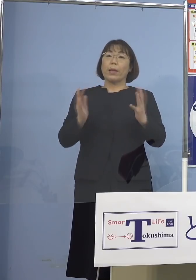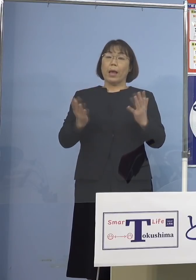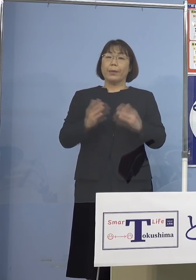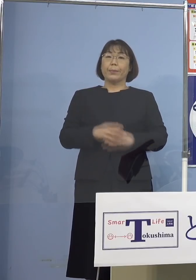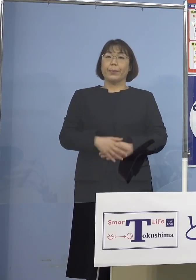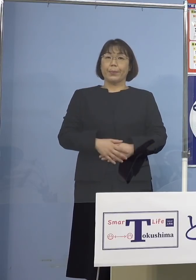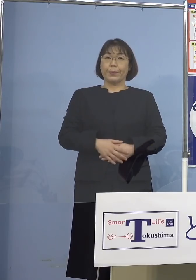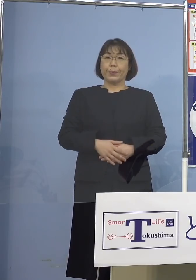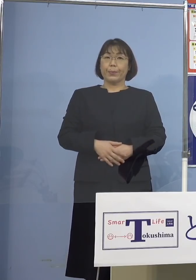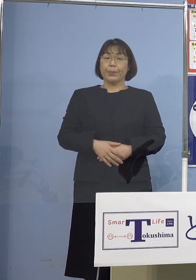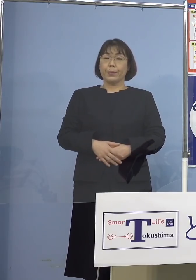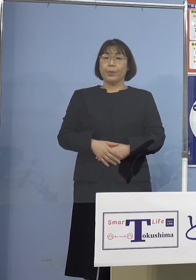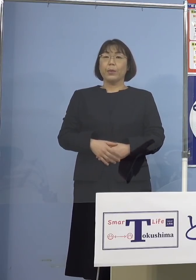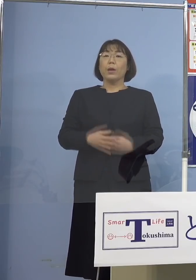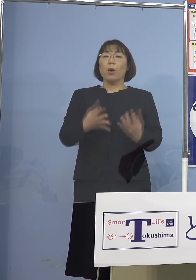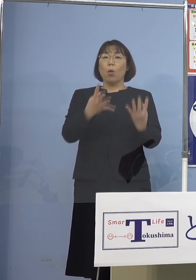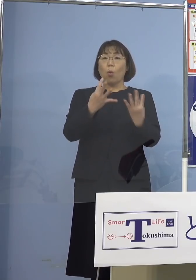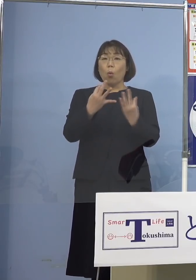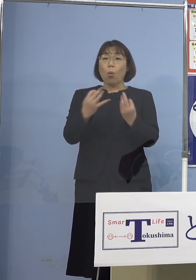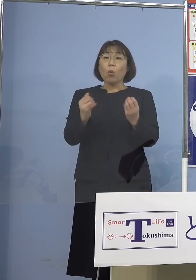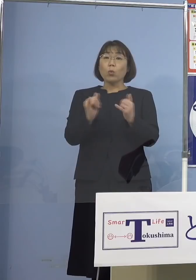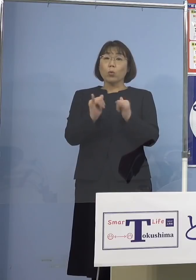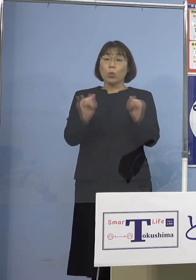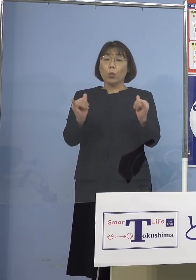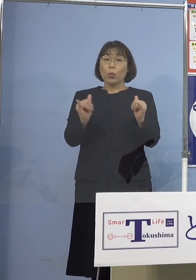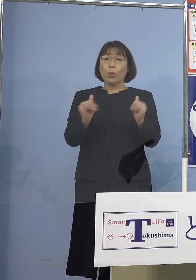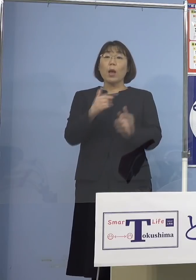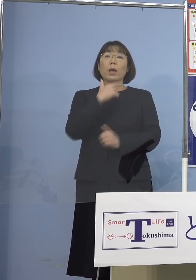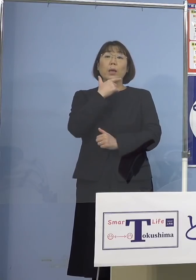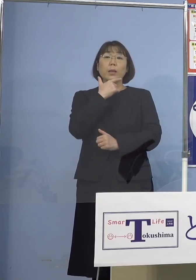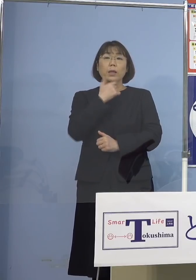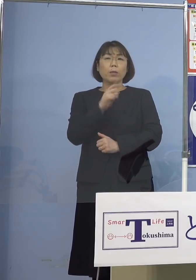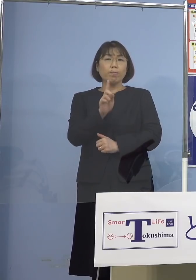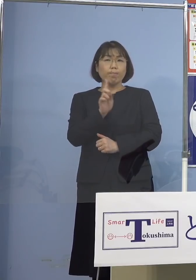その多くの皆さん方が まず希望を言っていただけると